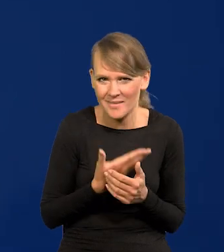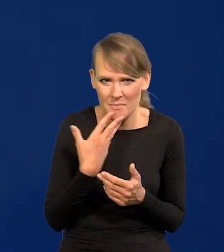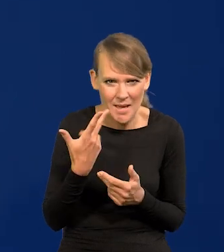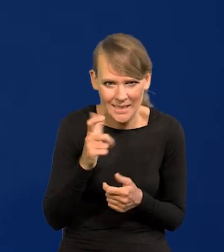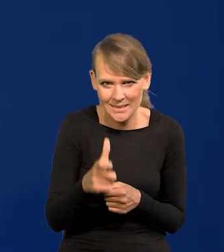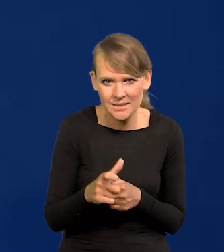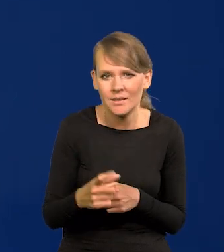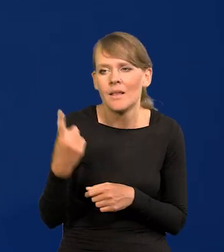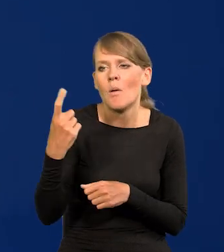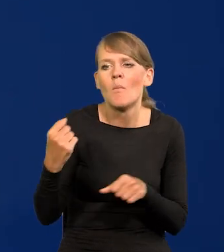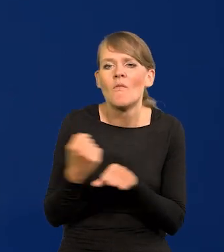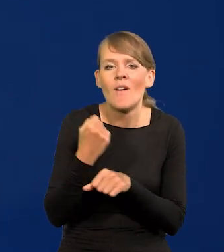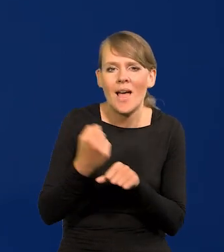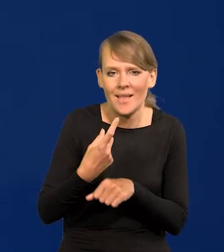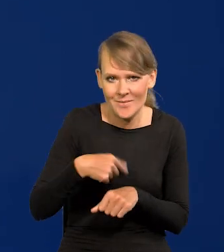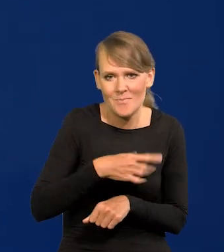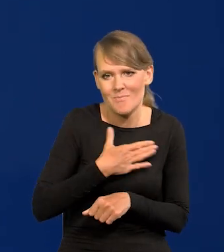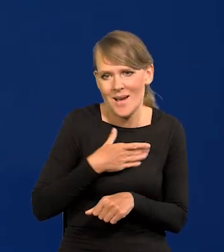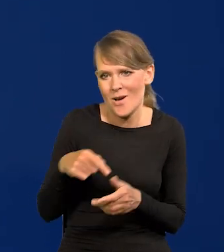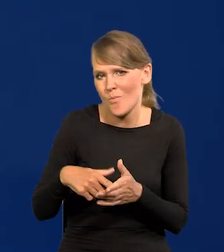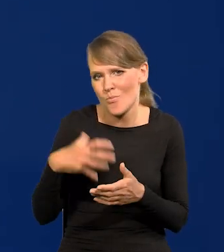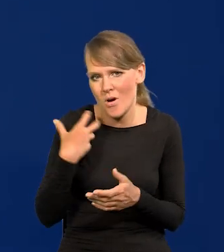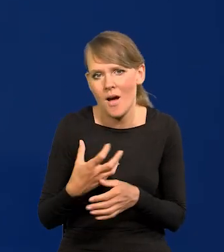Ten węgiel był naszym bogactwem, a teraz przekleństwem.